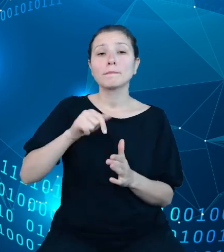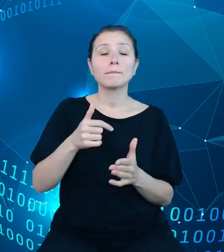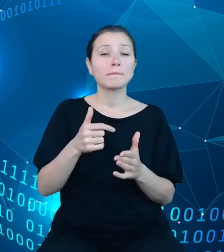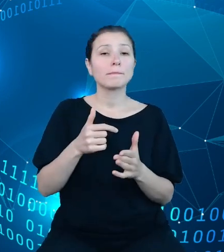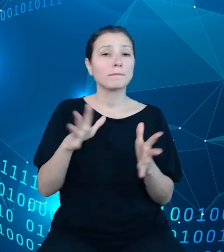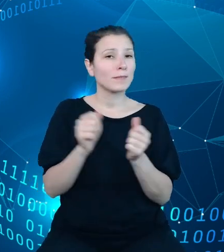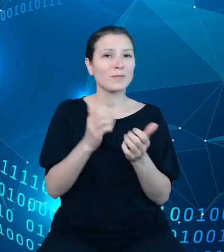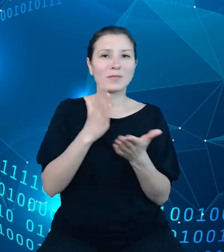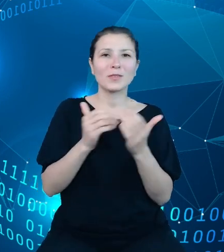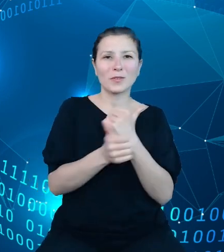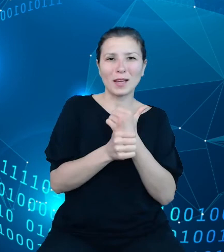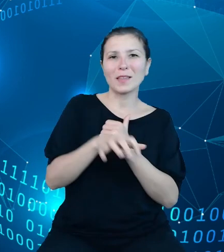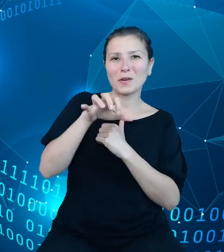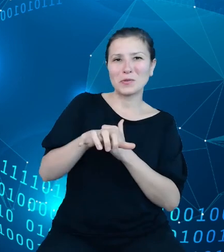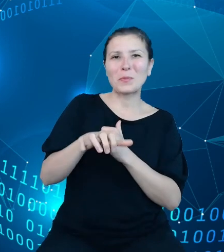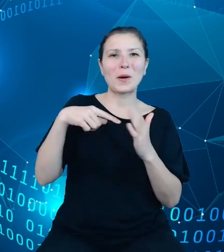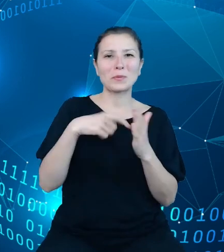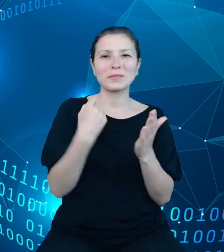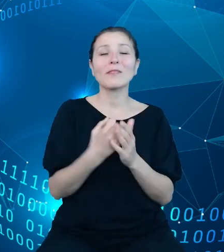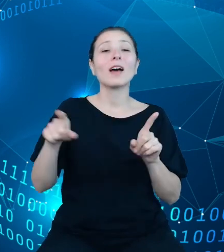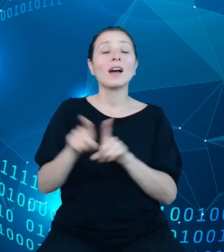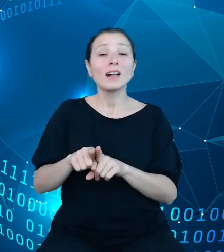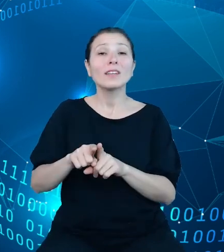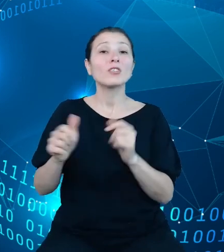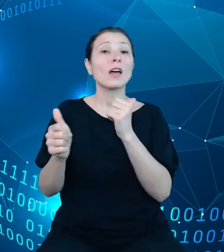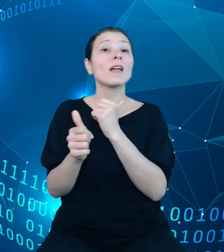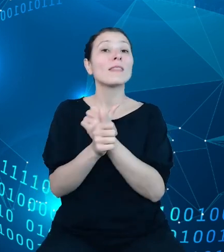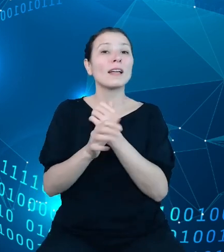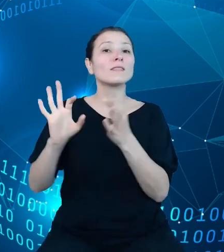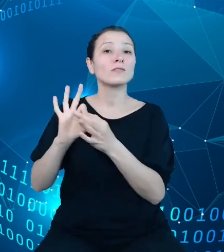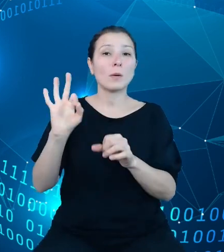ustawowe, ale i dane z projektów oraz nowelizacji ustaw budżetowych.